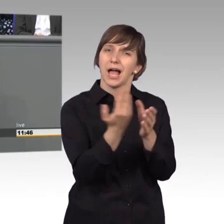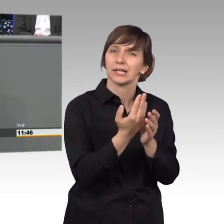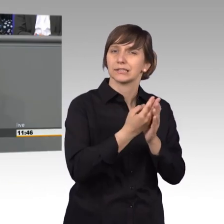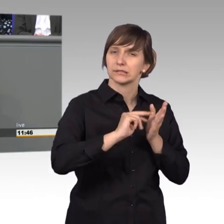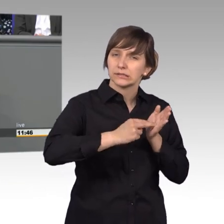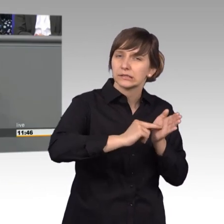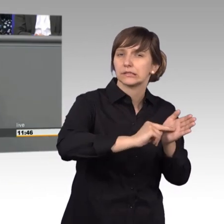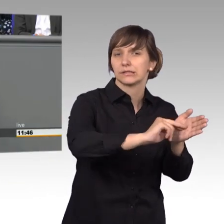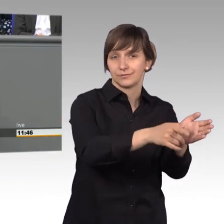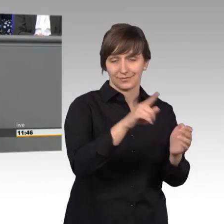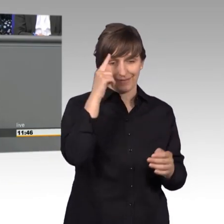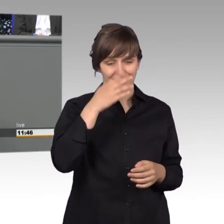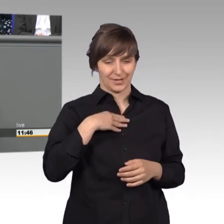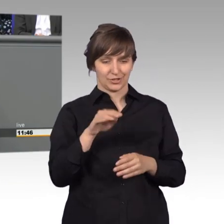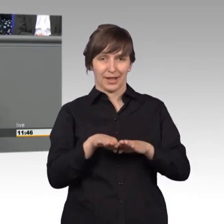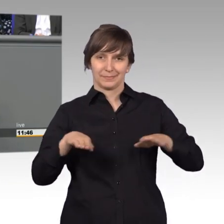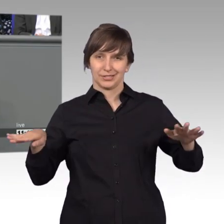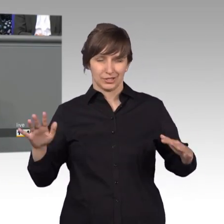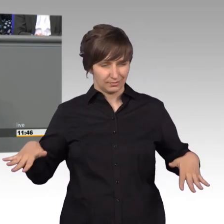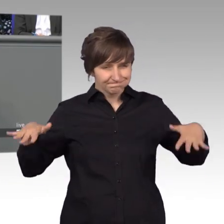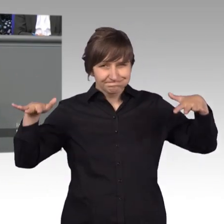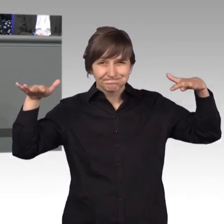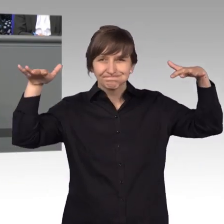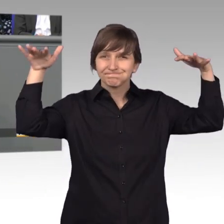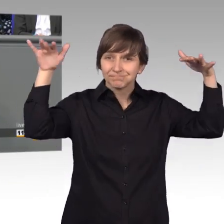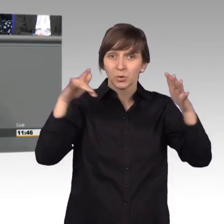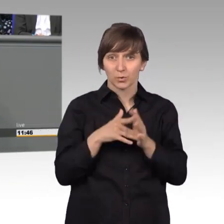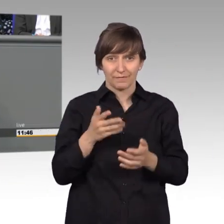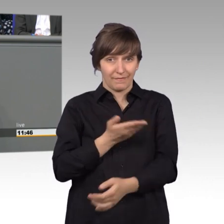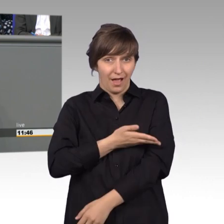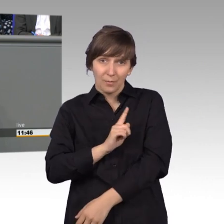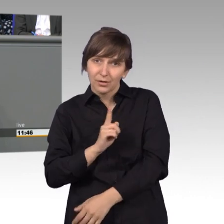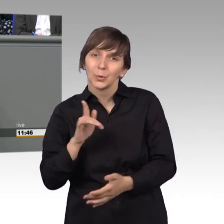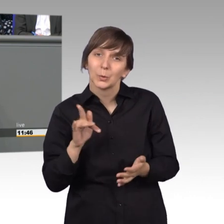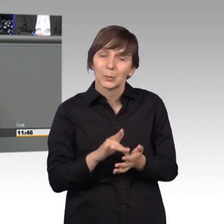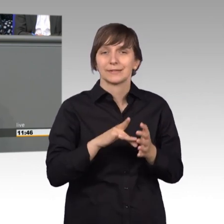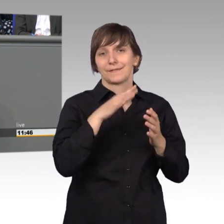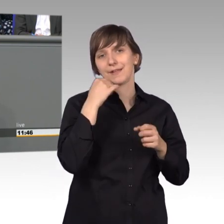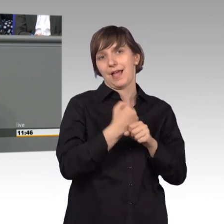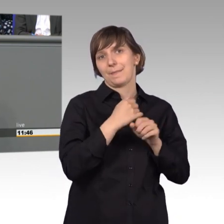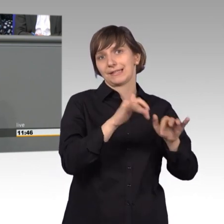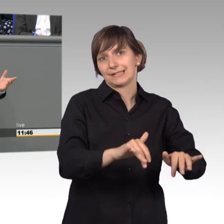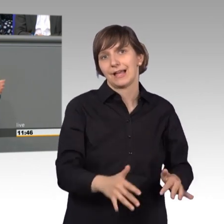Schreibtisch aussieht, da ist es so gestapelt zur Zeit, aber nicht weil ich faul bin, sondern weil es viel Arbeit ist. Ohne diese